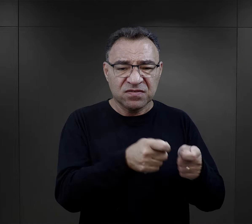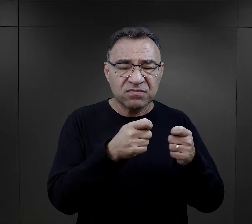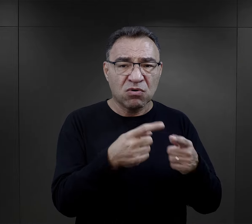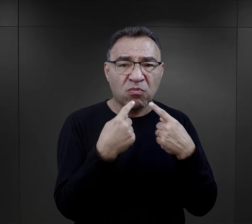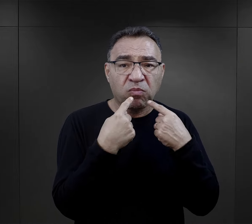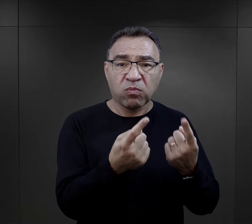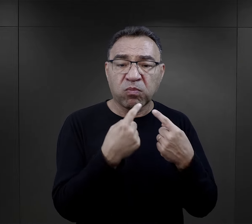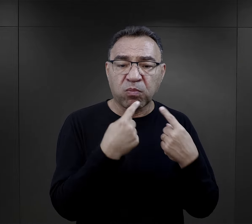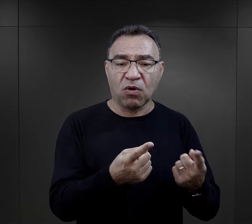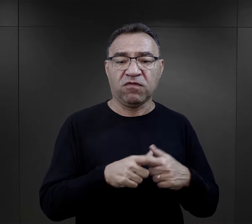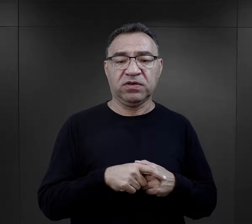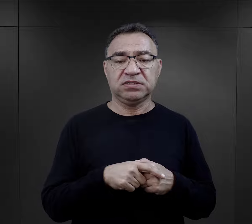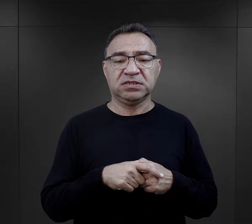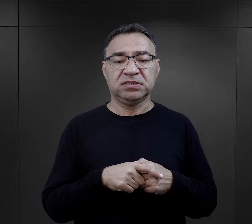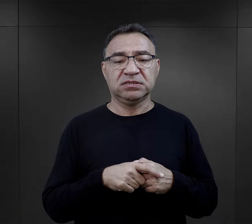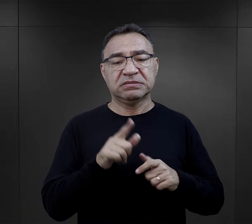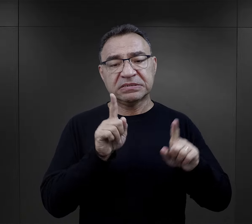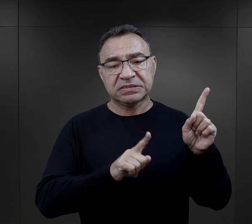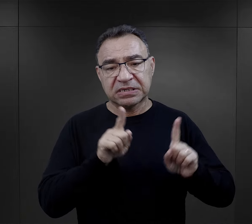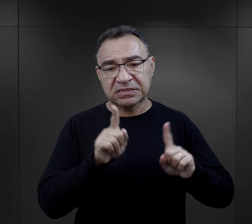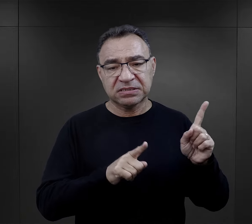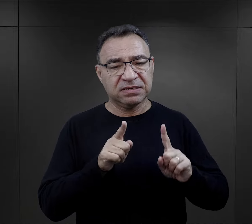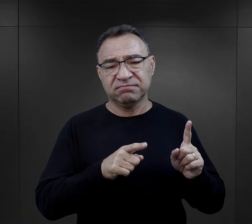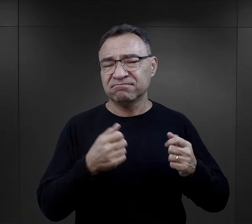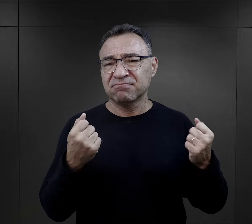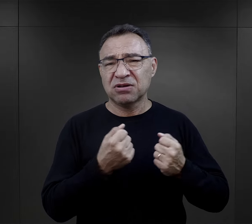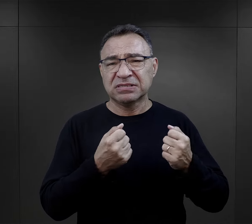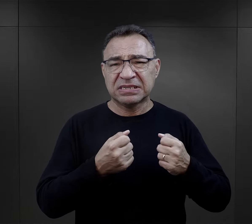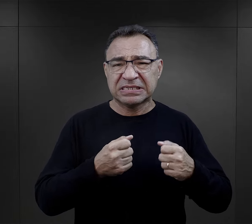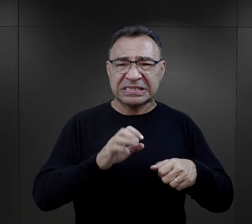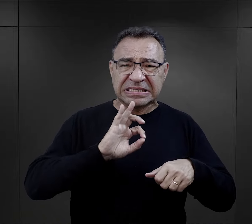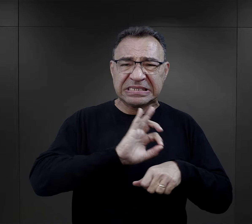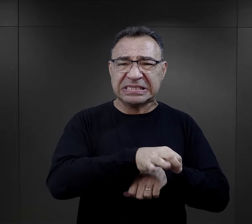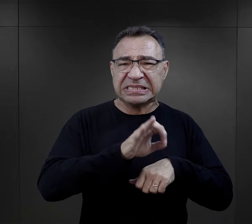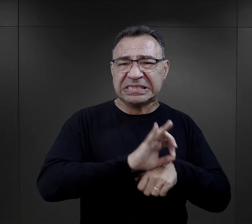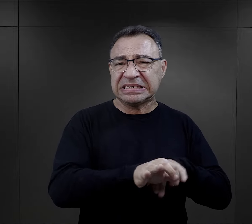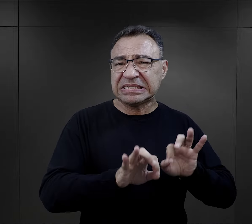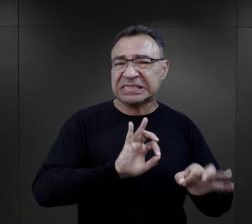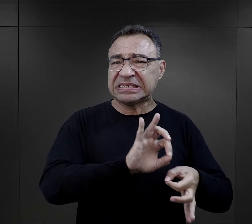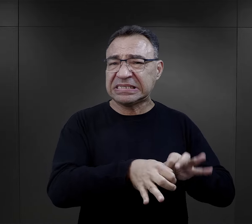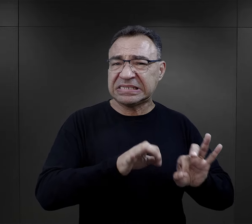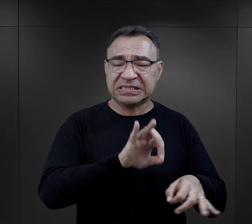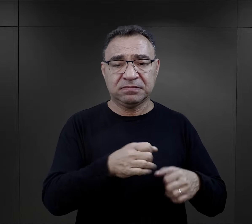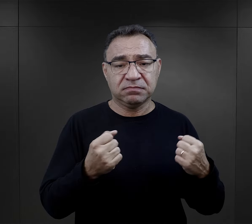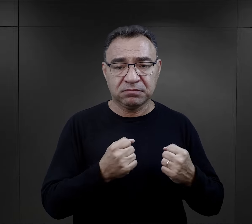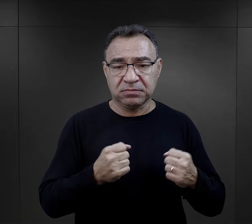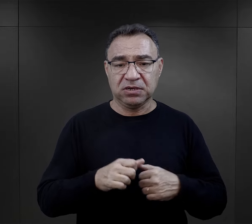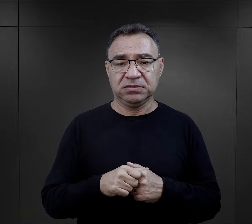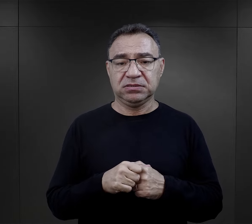wymuszanie zeznań, czasami naprawdę bardzo bolesnymi torturami,